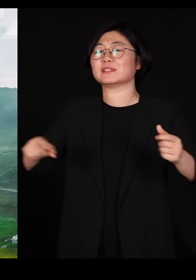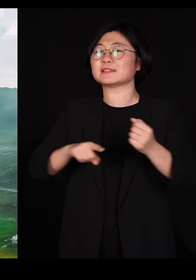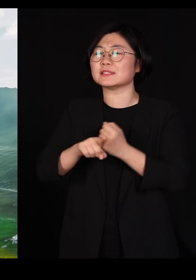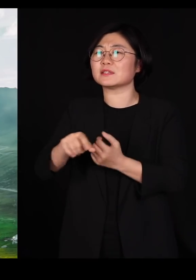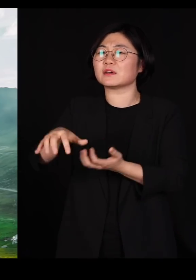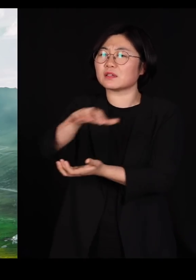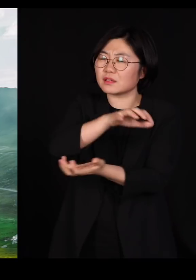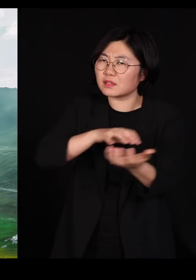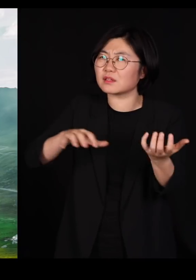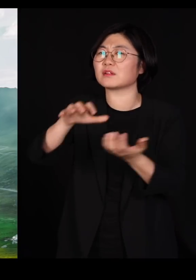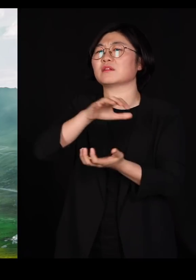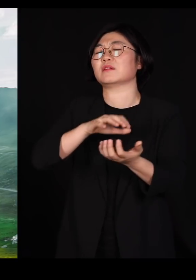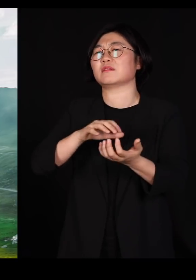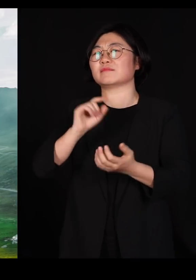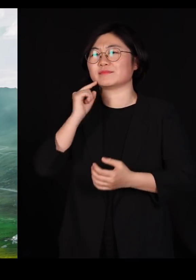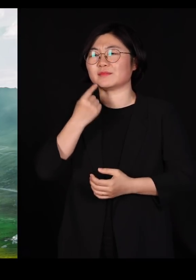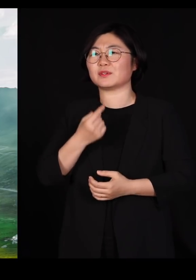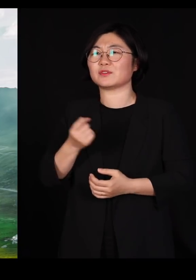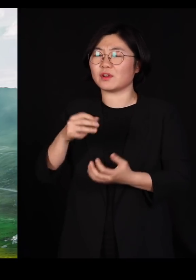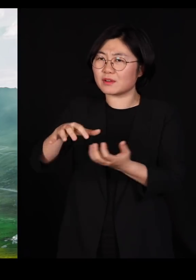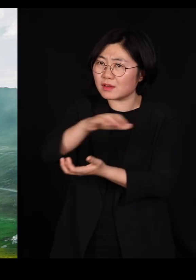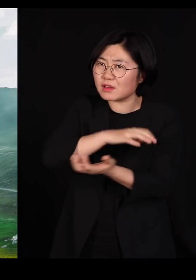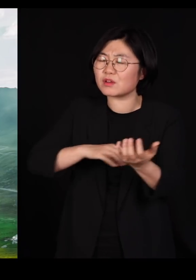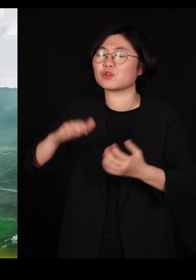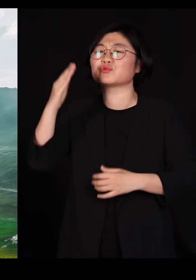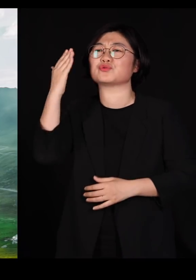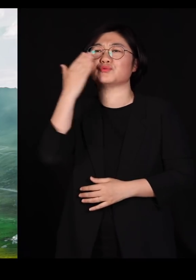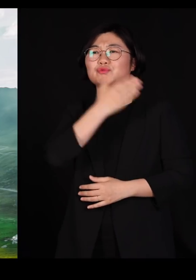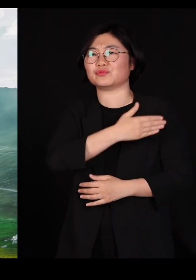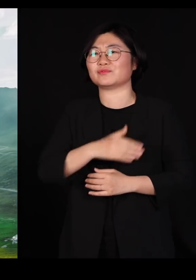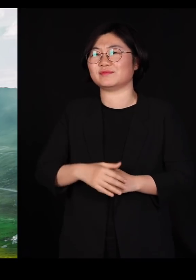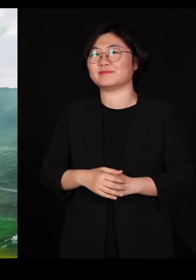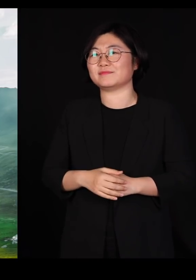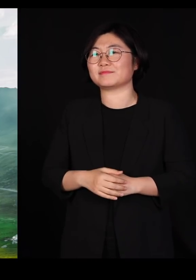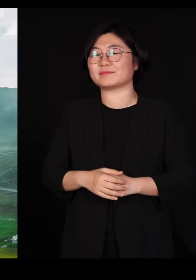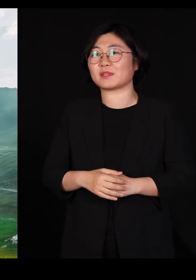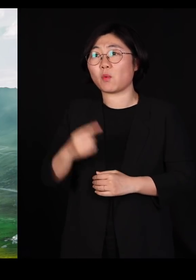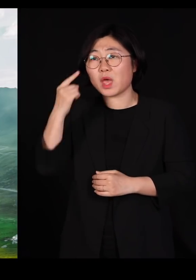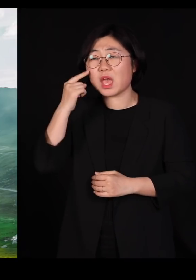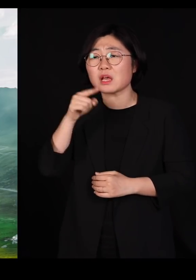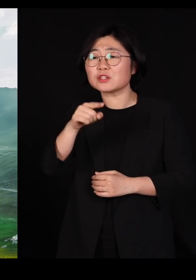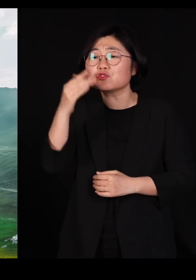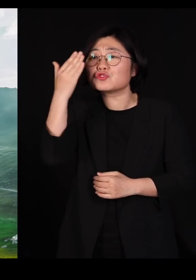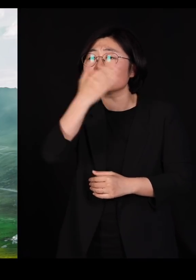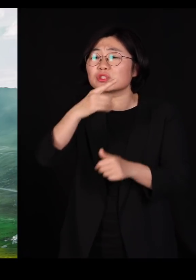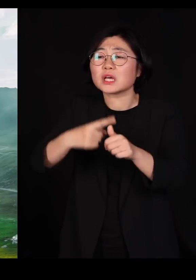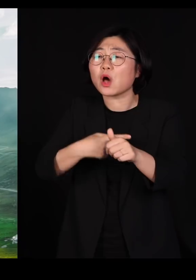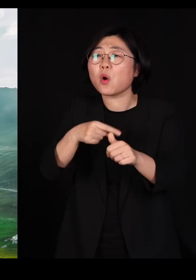섞여야 아름답고 섞여야 순수합니다 왜냐하면 그 순수한 자연은